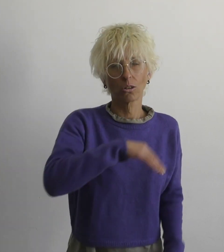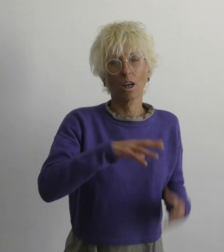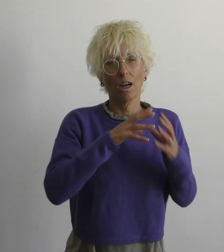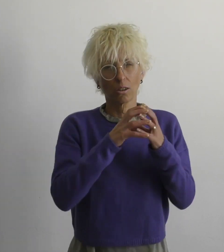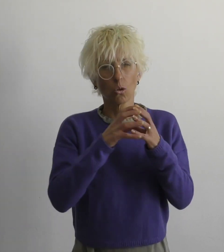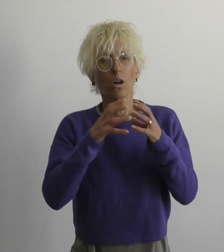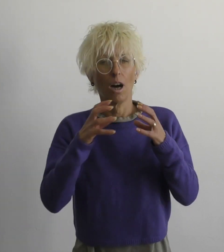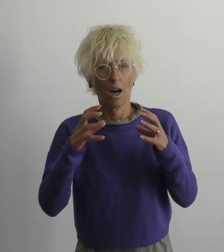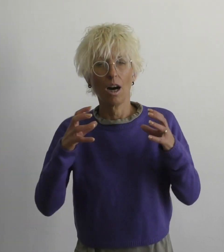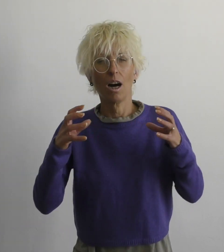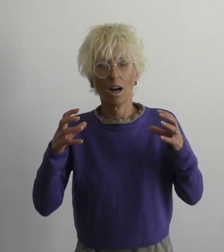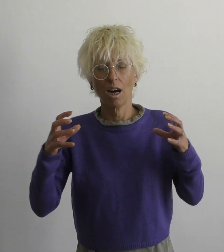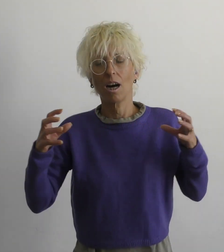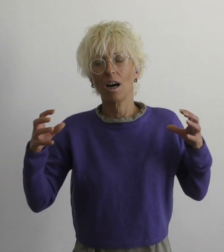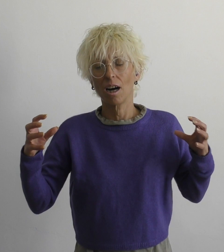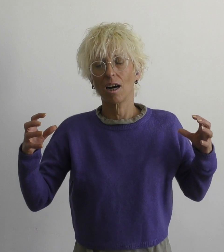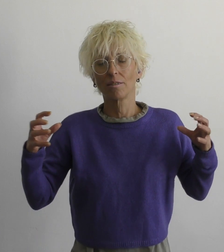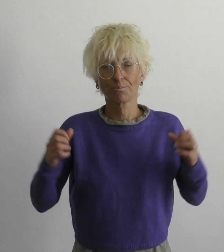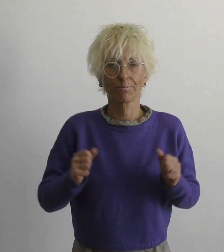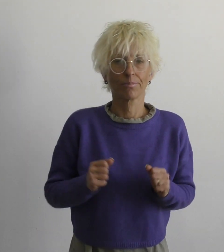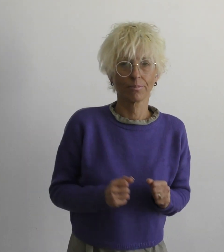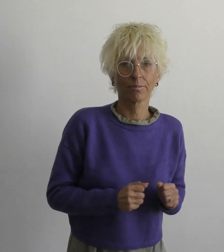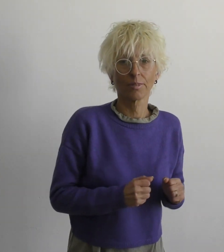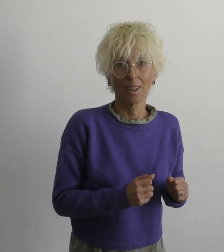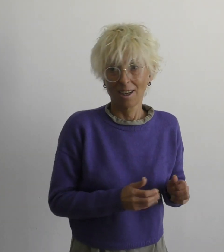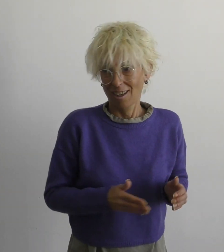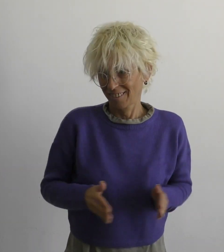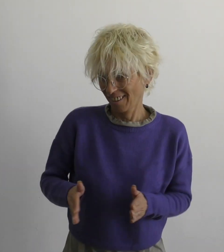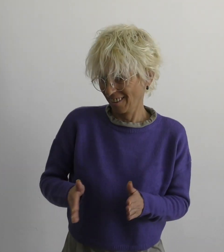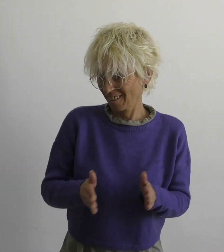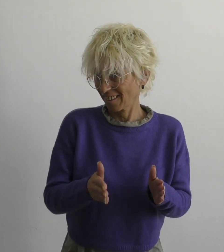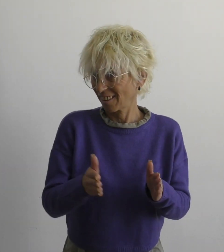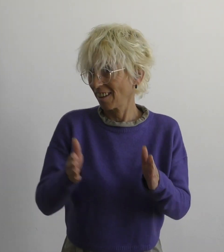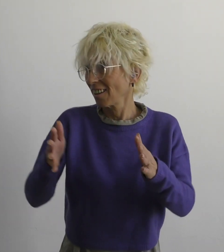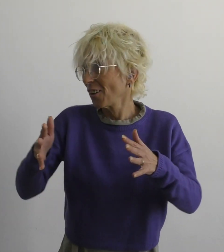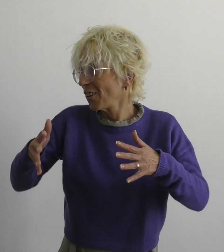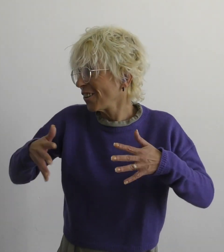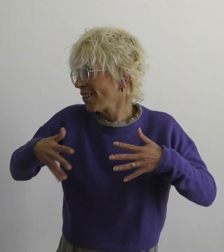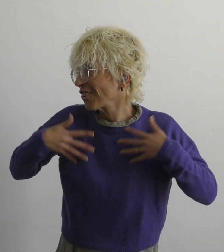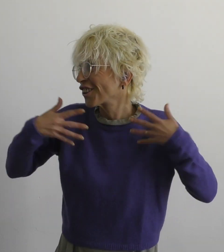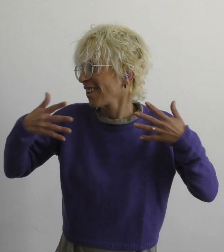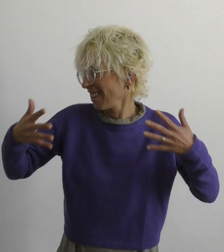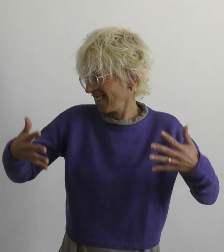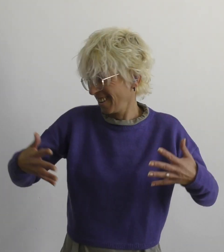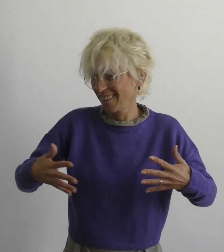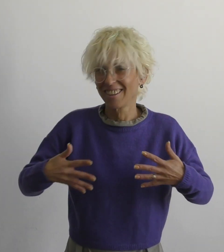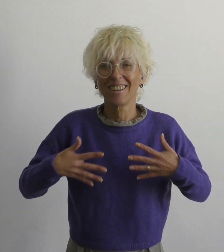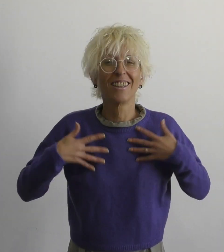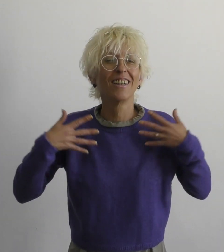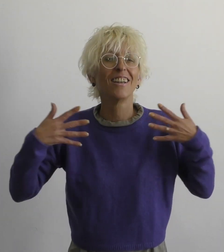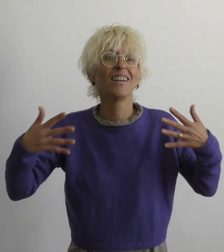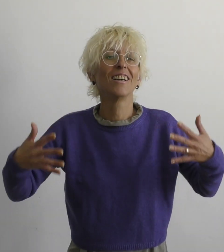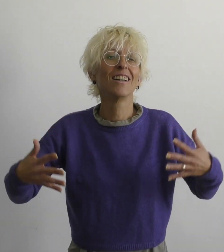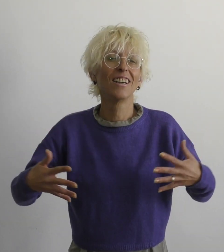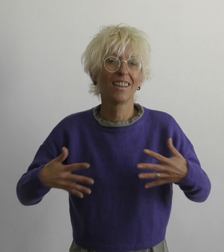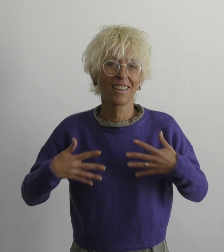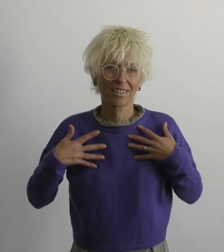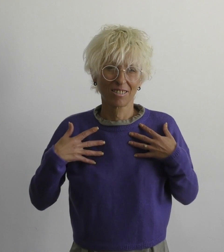ещё дорога к счастью далека